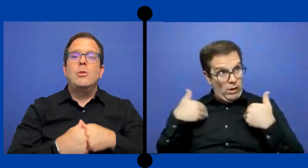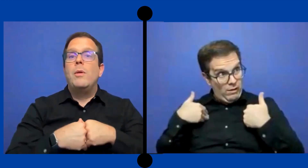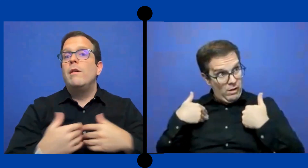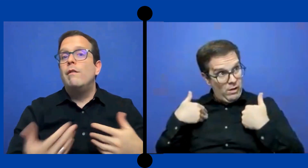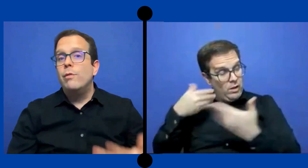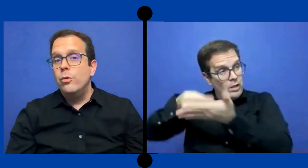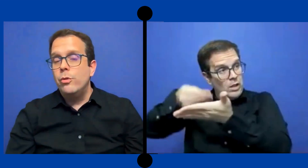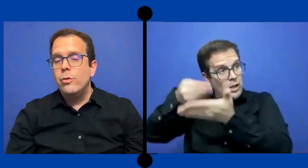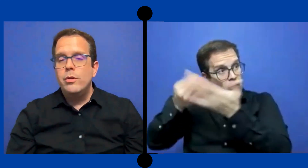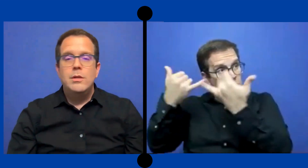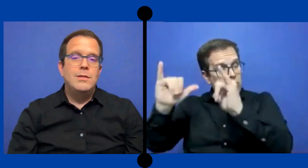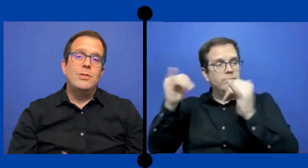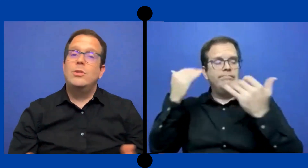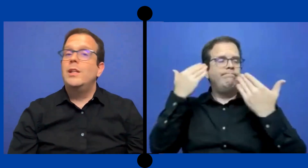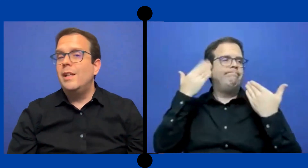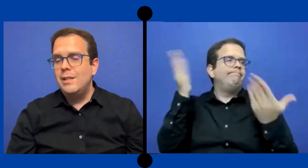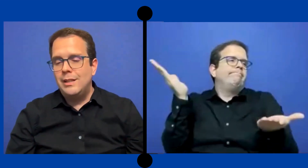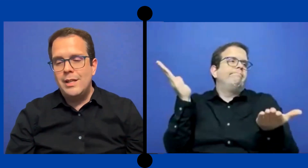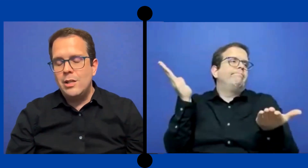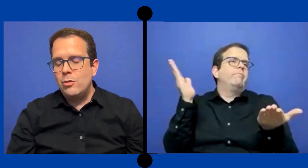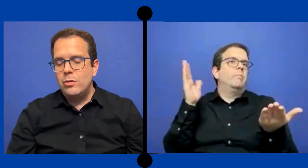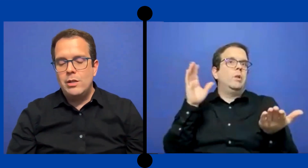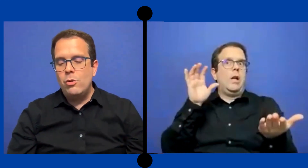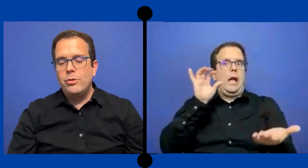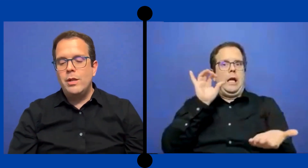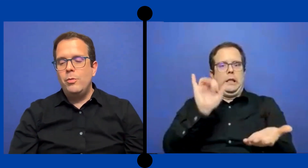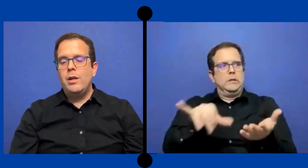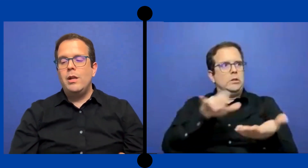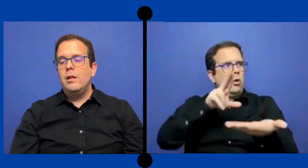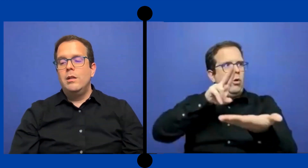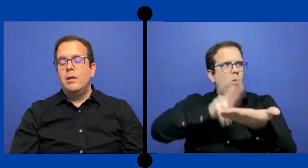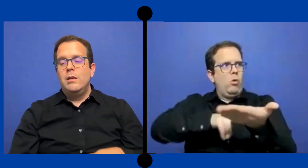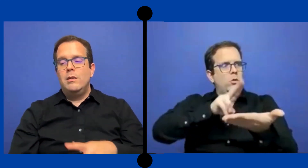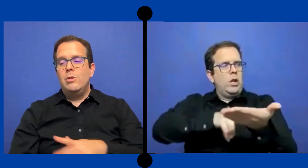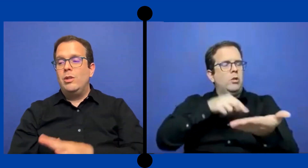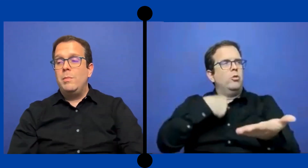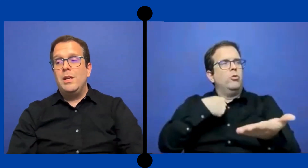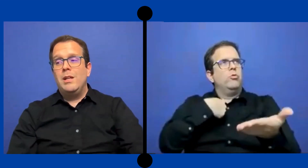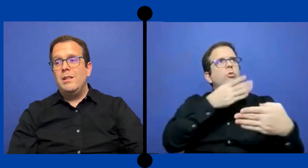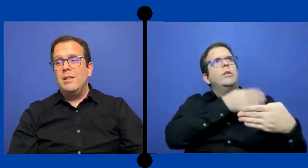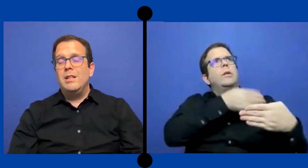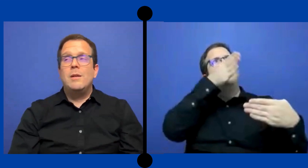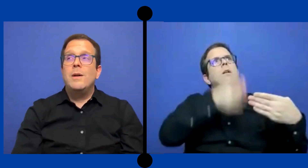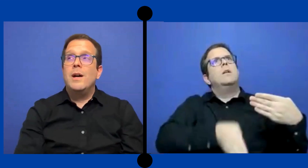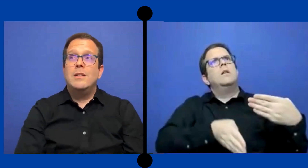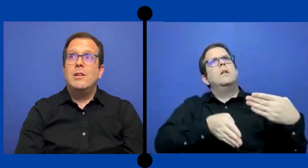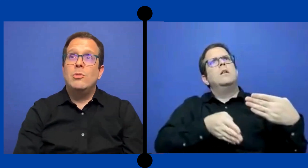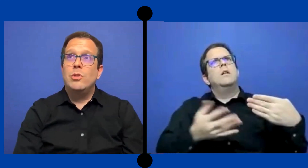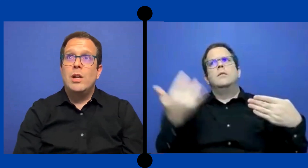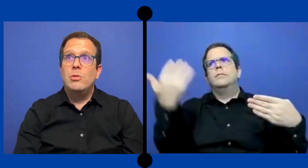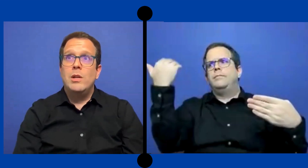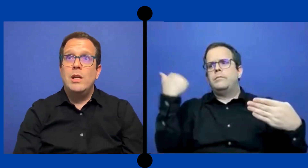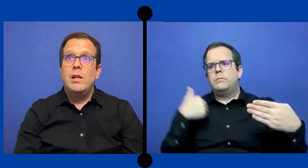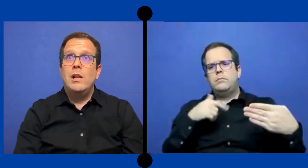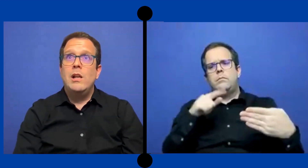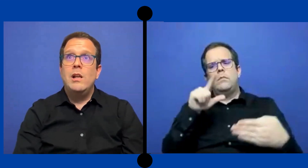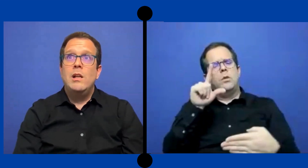todavía fondos. Esos detalles no sé. No lo sé porqué yo terminé de trabajar este contrato en el